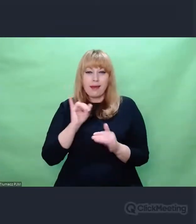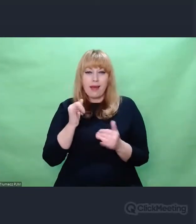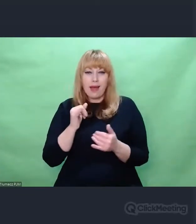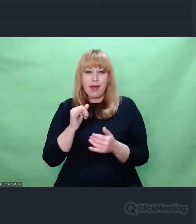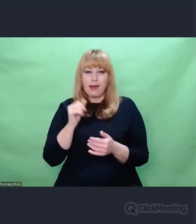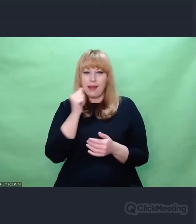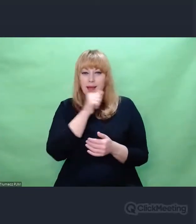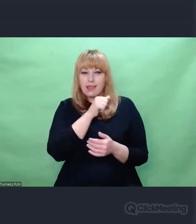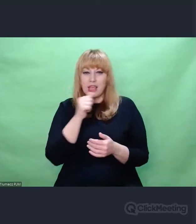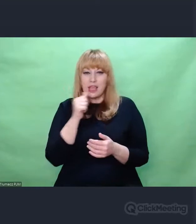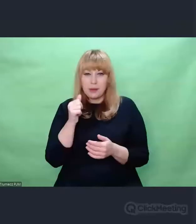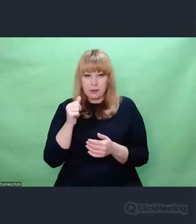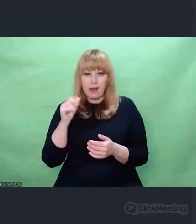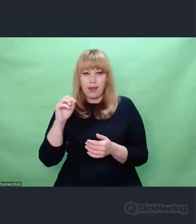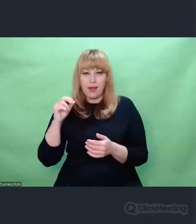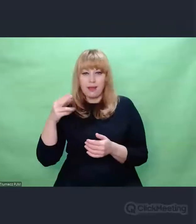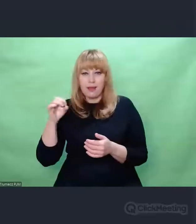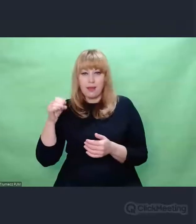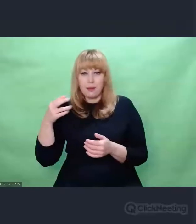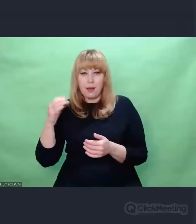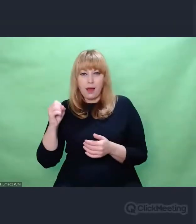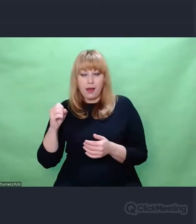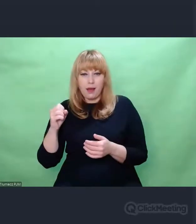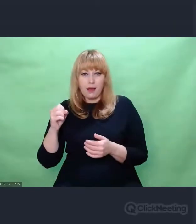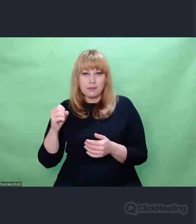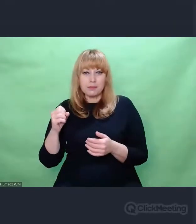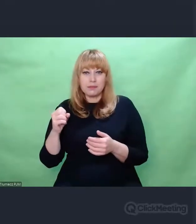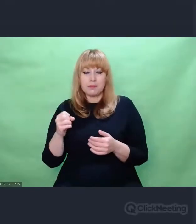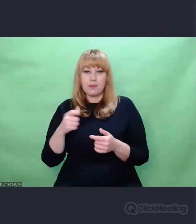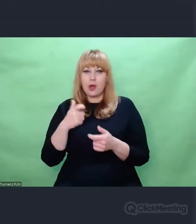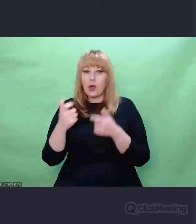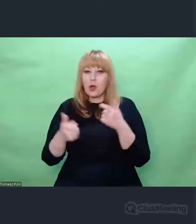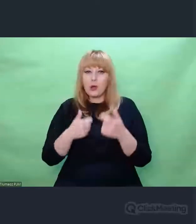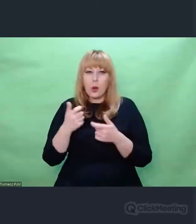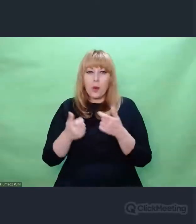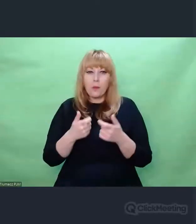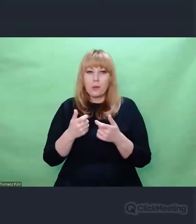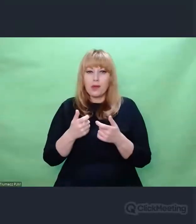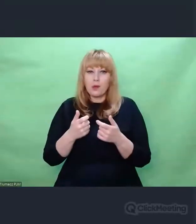do pozornie odległych od niej światów, tj. świat muzyki,